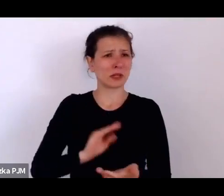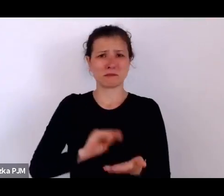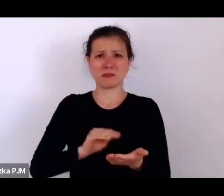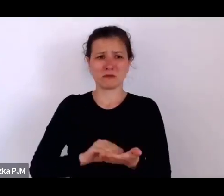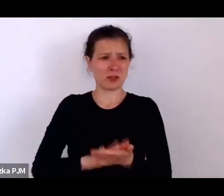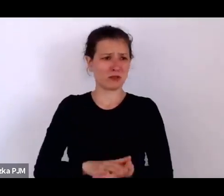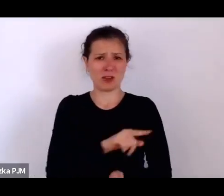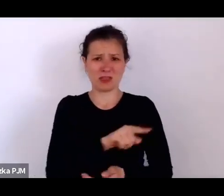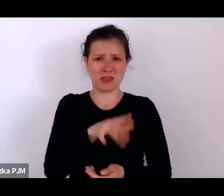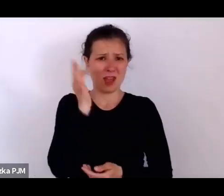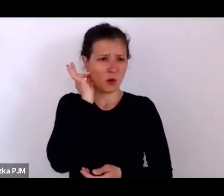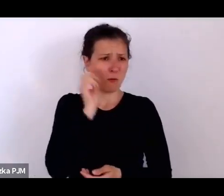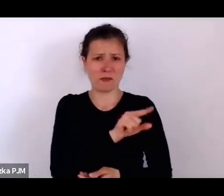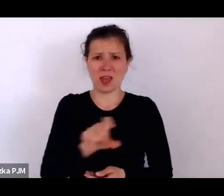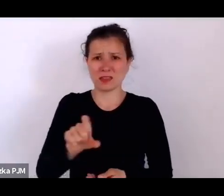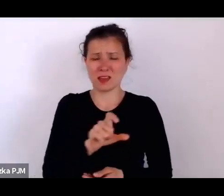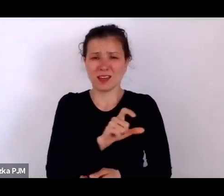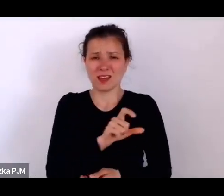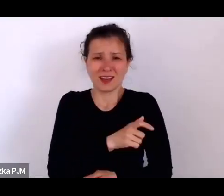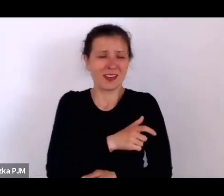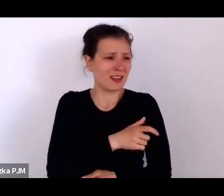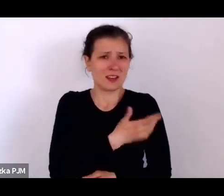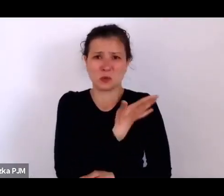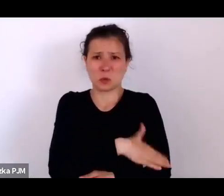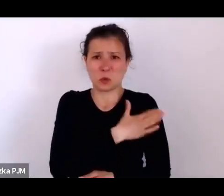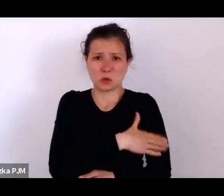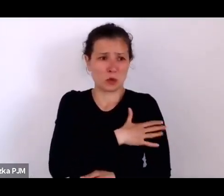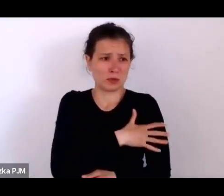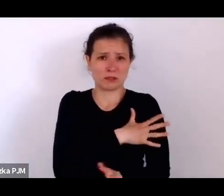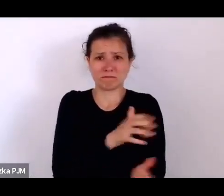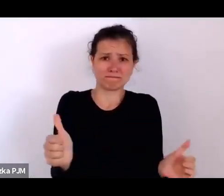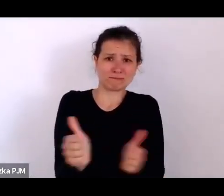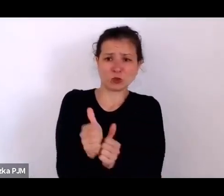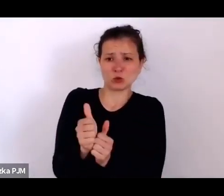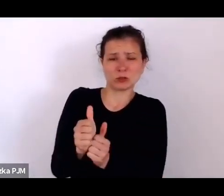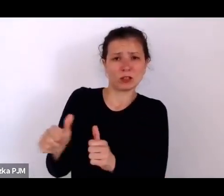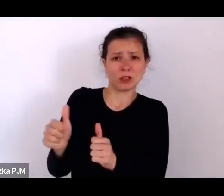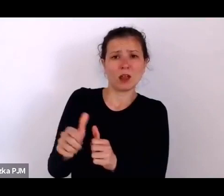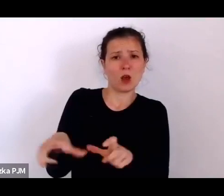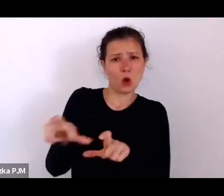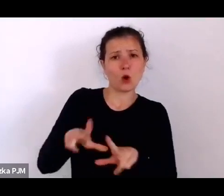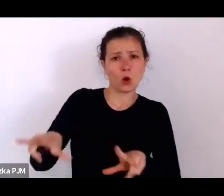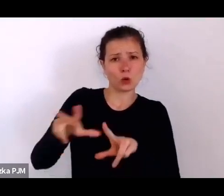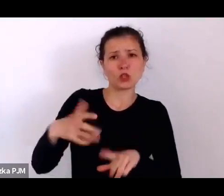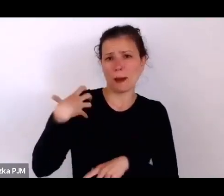służące są przy bogatszych rodzinach, a nawet niekoniecznie bogatszych